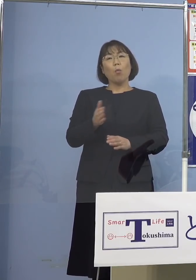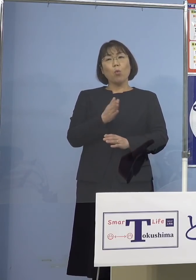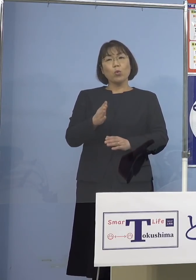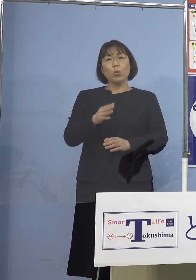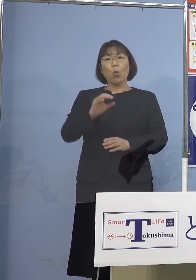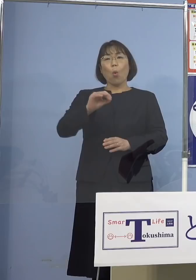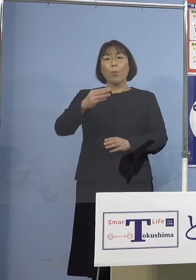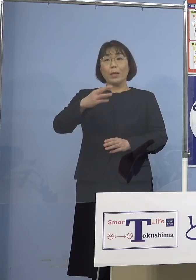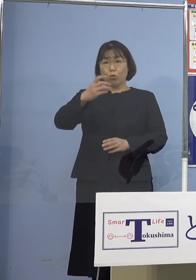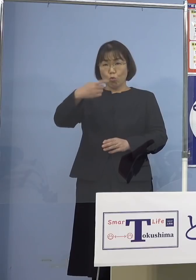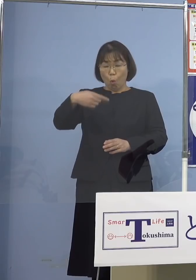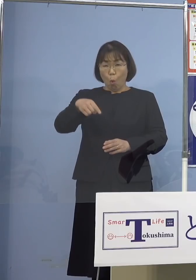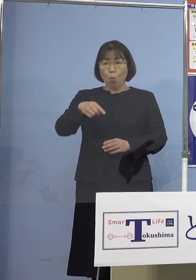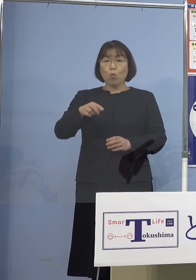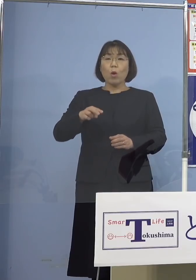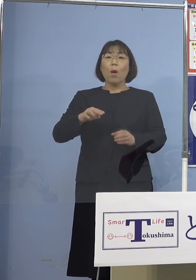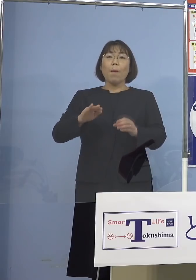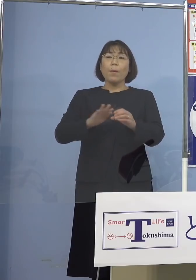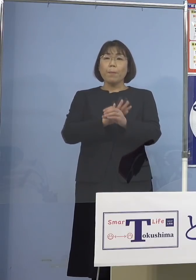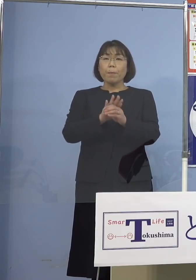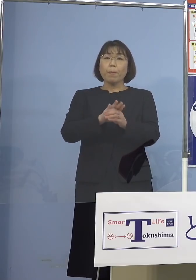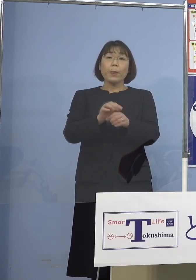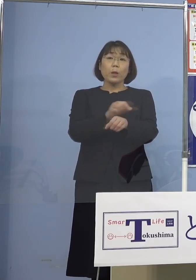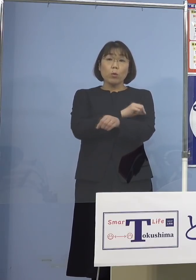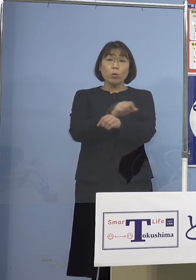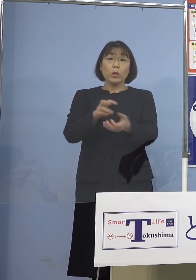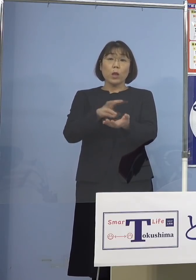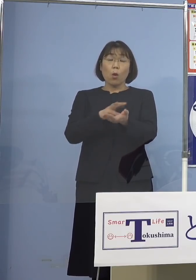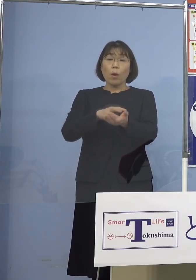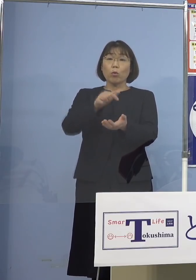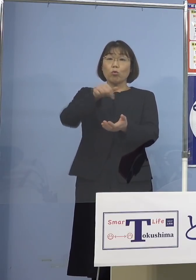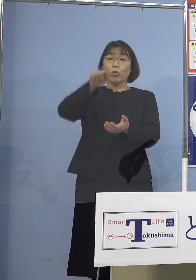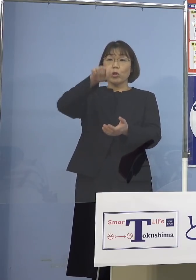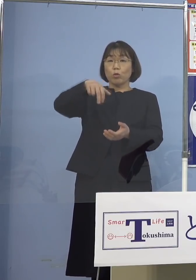特性といったもの それからワクチン、ブースター接種ですね